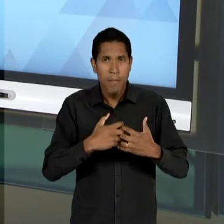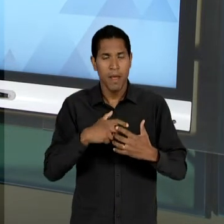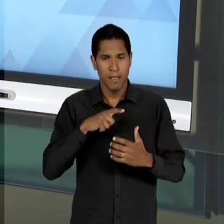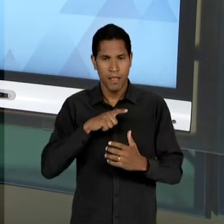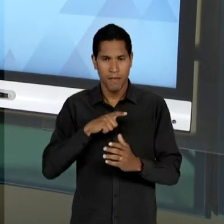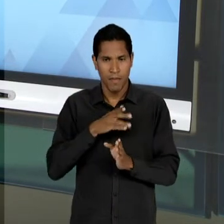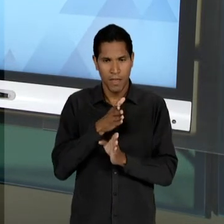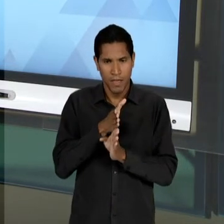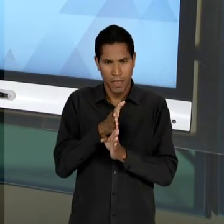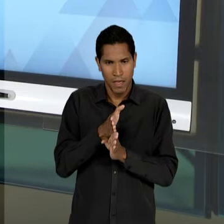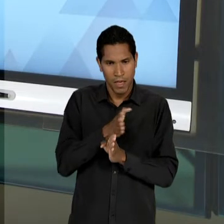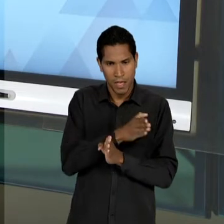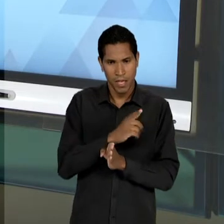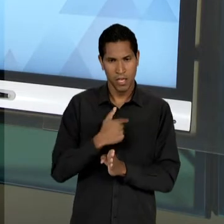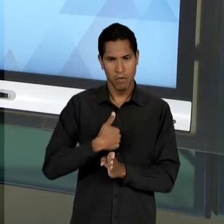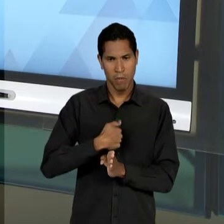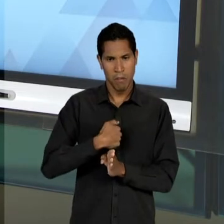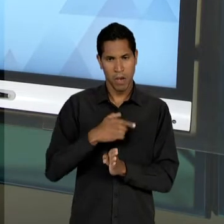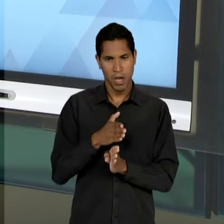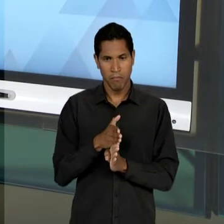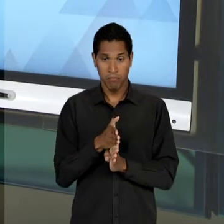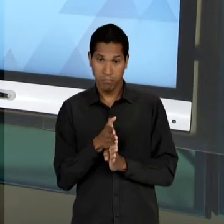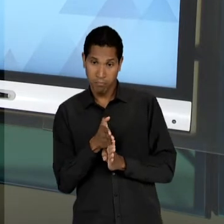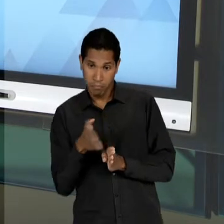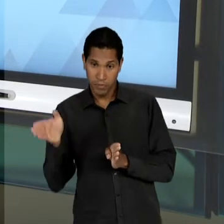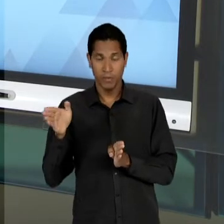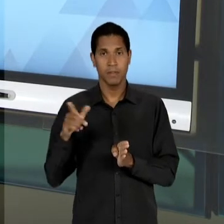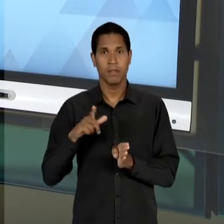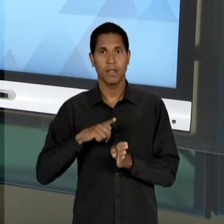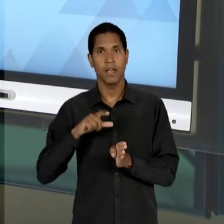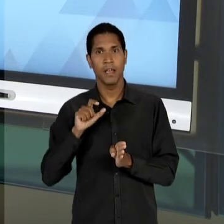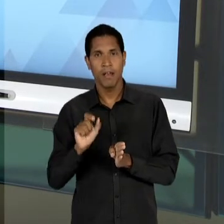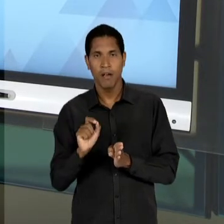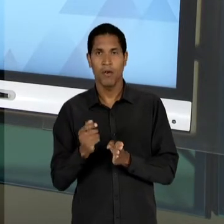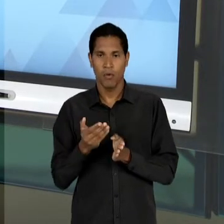DESAGUA, OU SEJA, TEM UMA FINALIZAÇÃO, UMA